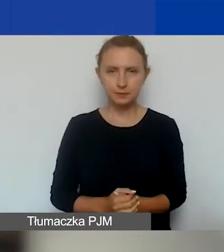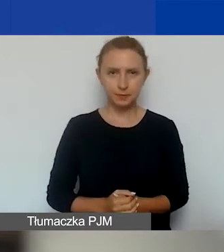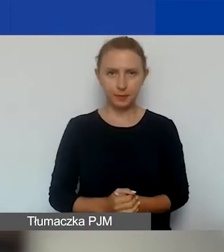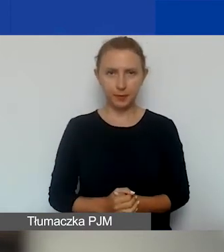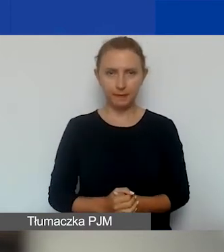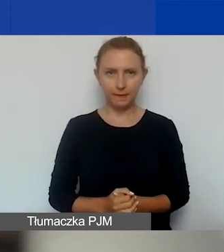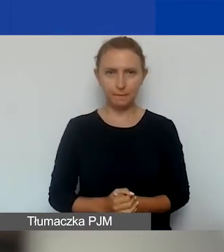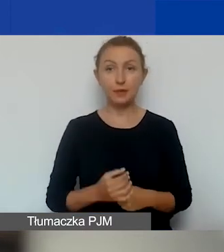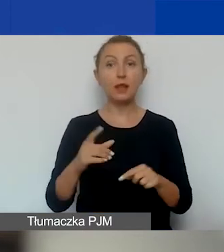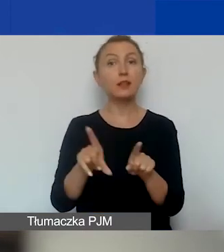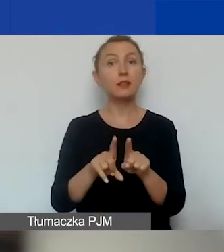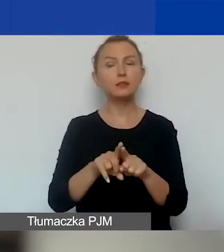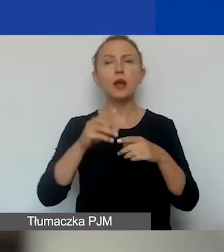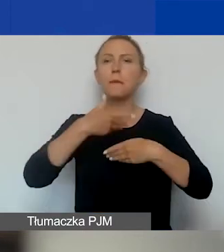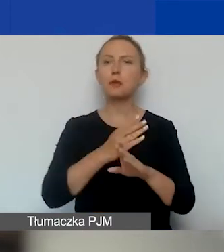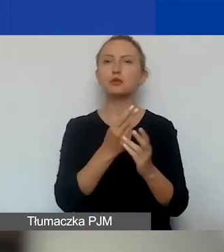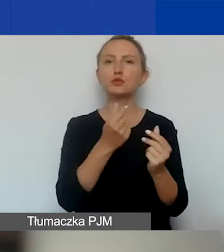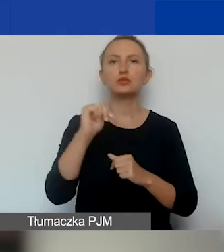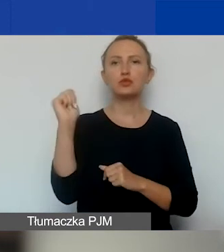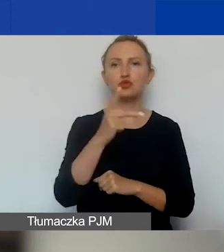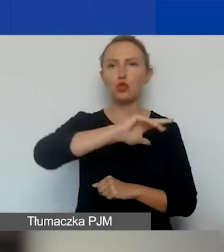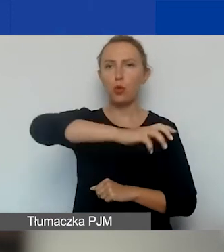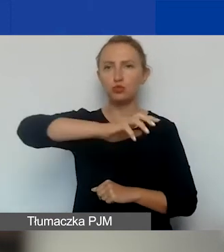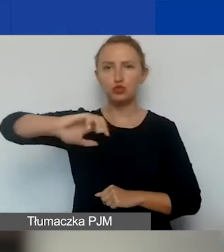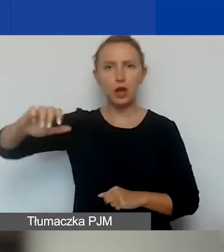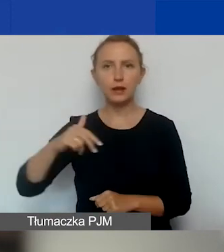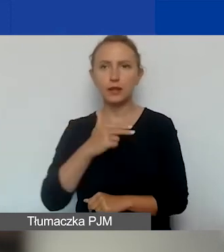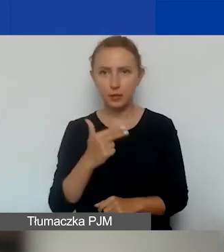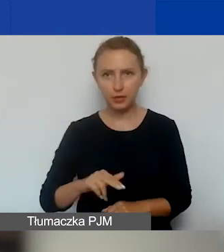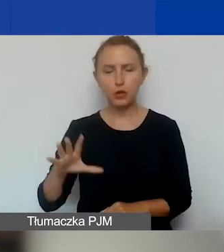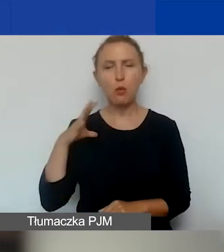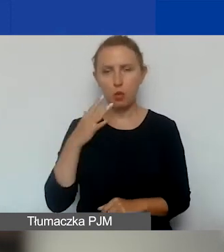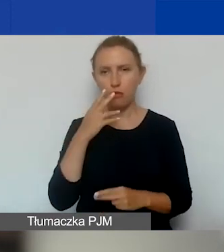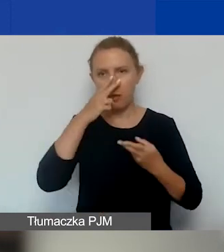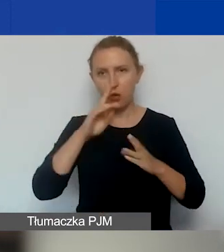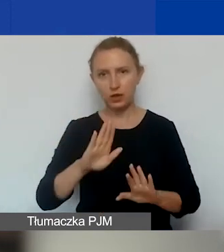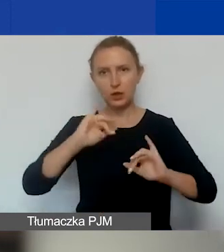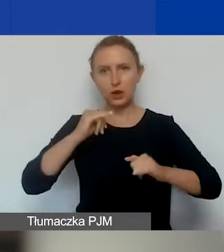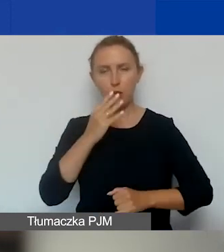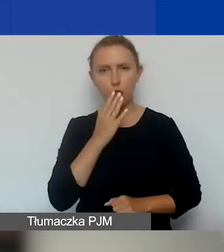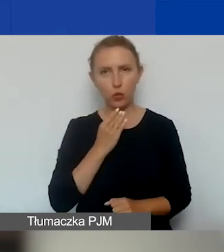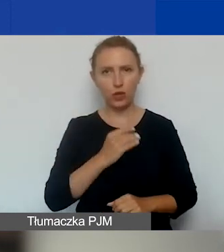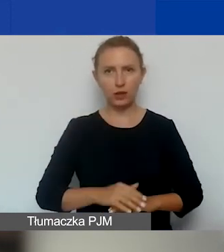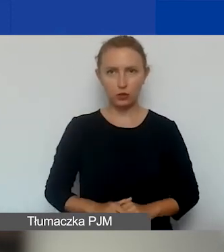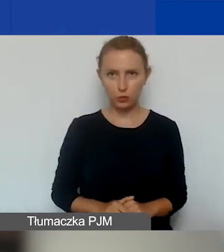Jak również podział środków między trzy obszary tematyczne, o którym też mówiłam i pokazywałam, jakie to są kwoty.